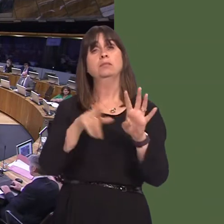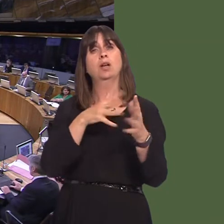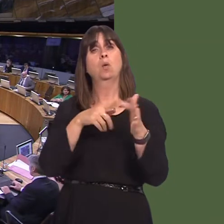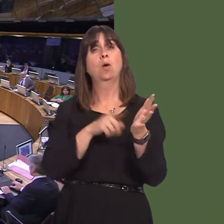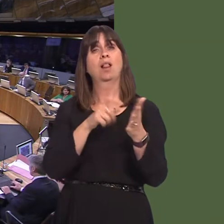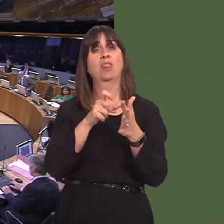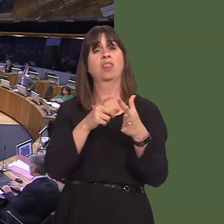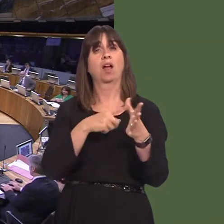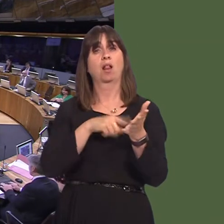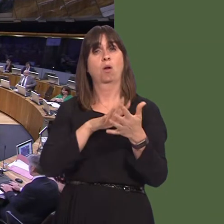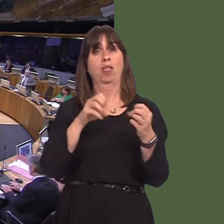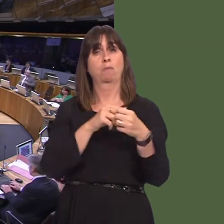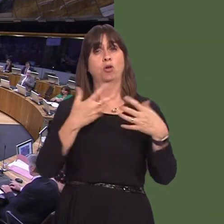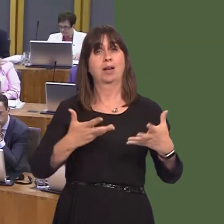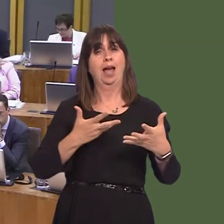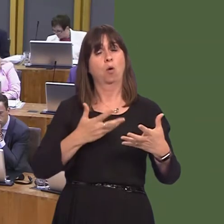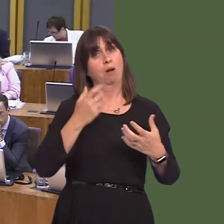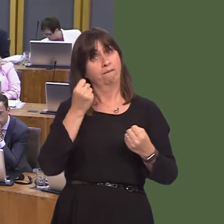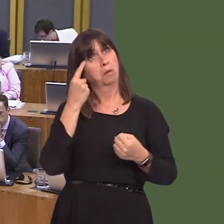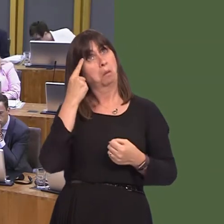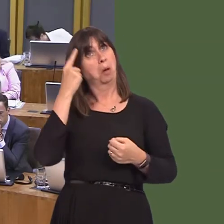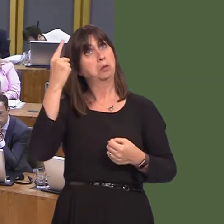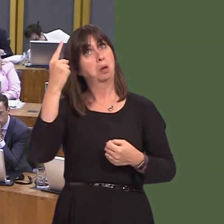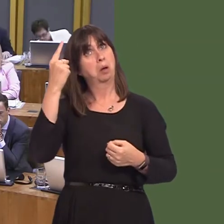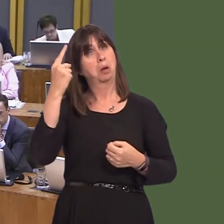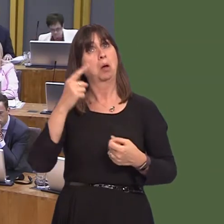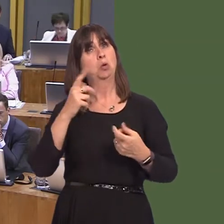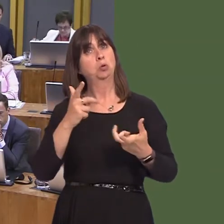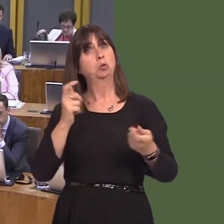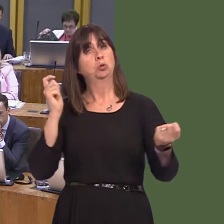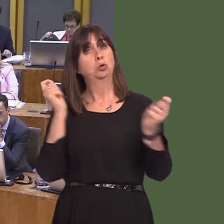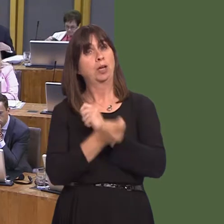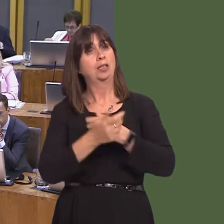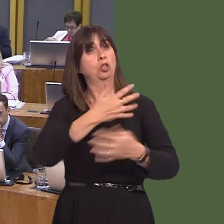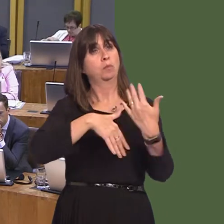for nearly 100 years. Y Llywydd / The Llywydd: Tynnwyd cwestiwn 3 [OAQ52330] yn Ùl, felly cwestiwn 4óPaul Davies.